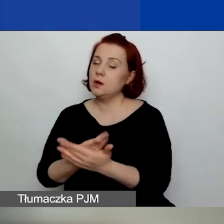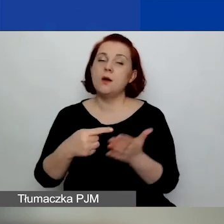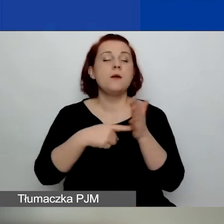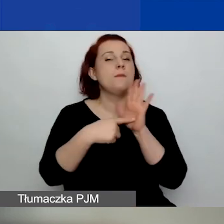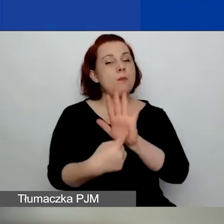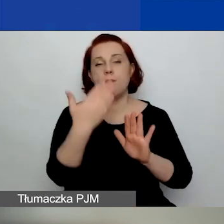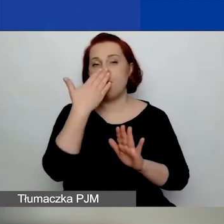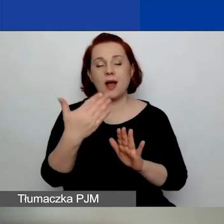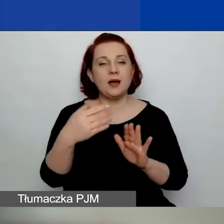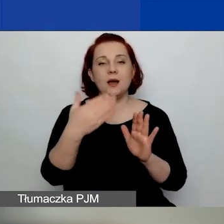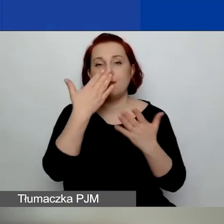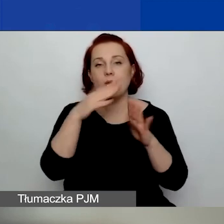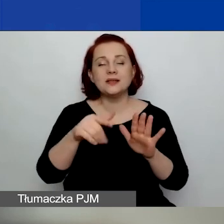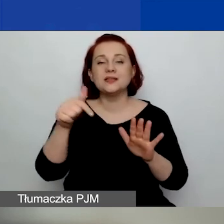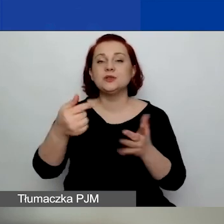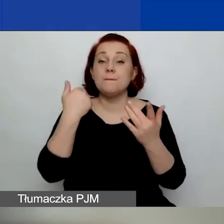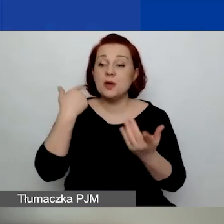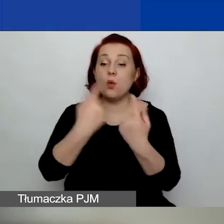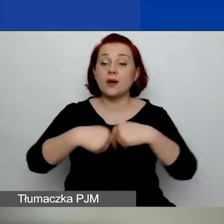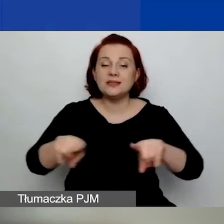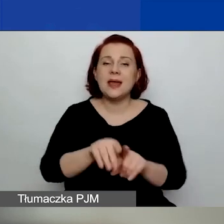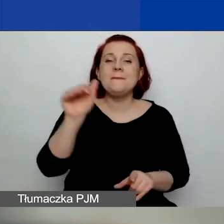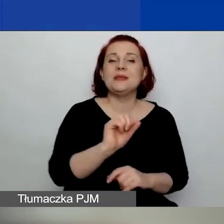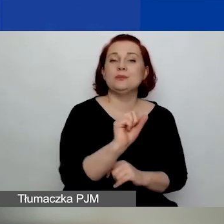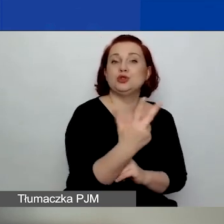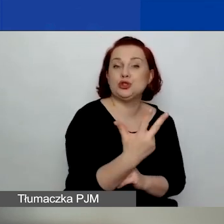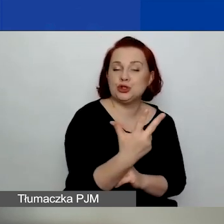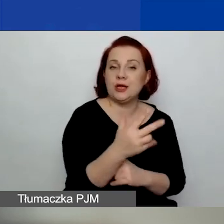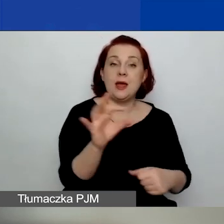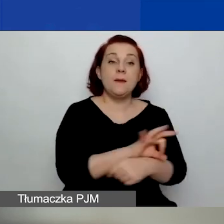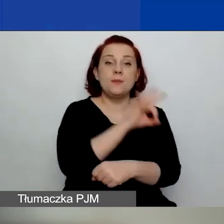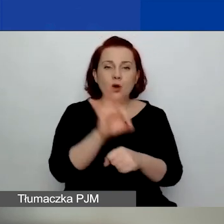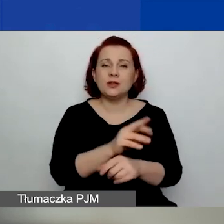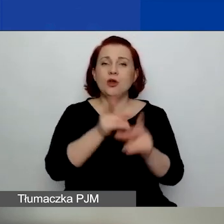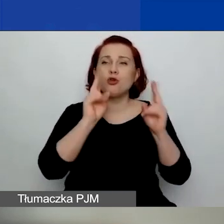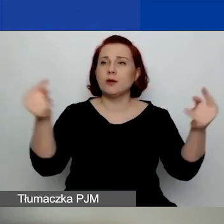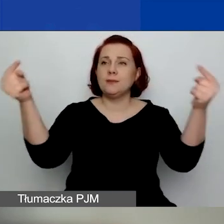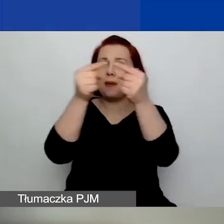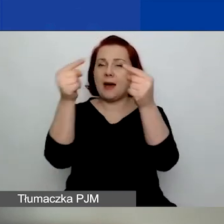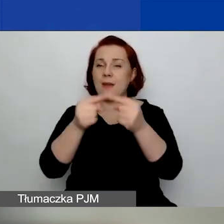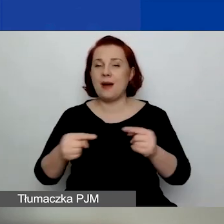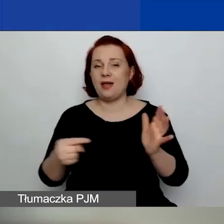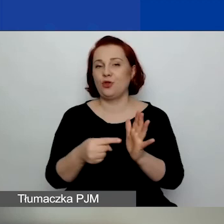przynajmniej trzech projektów w wybranym obszarze tematycznym w ciągu ostatnich pięciu lat.